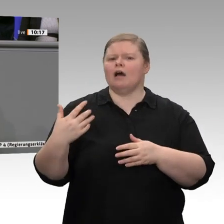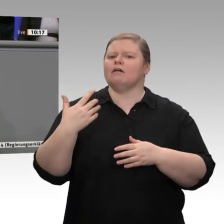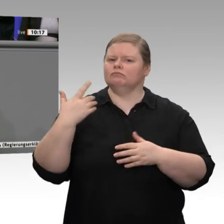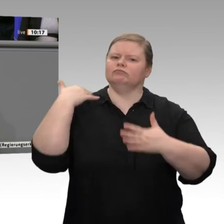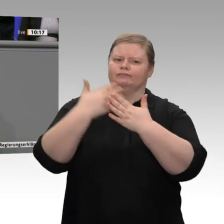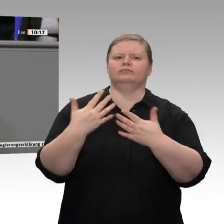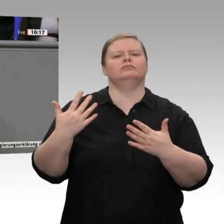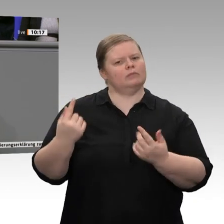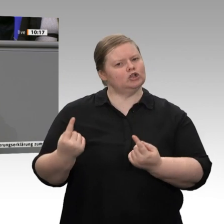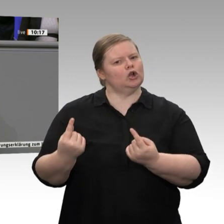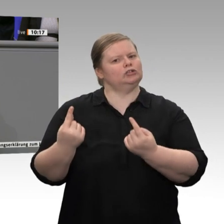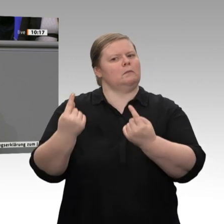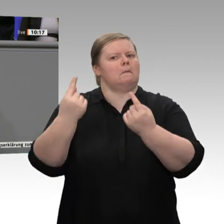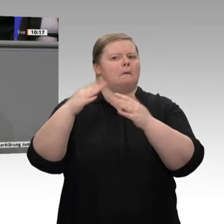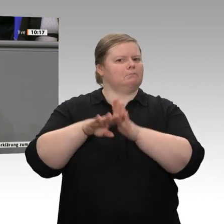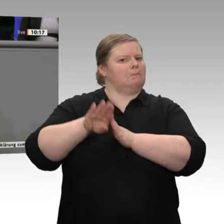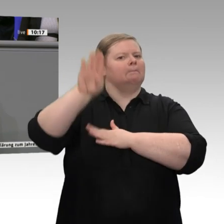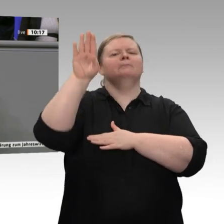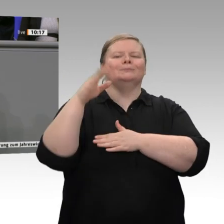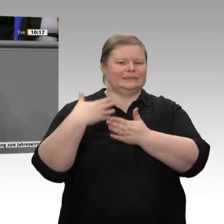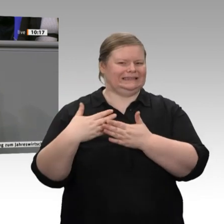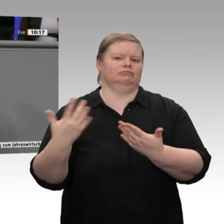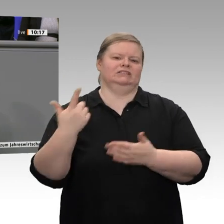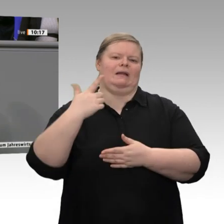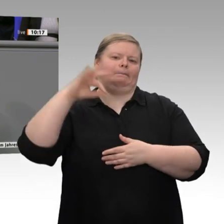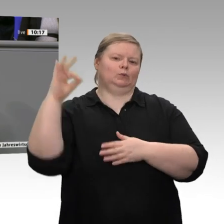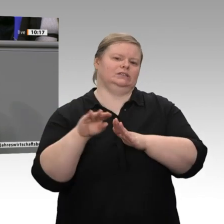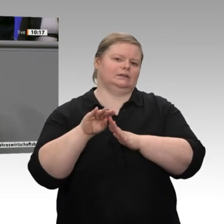40 Milliarden Euro, und sie werden weiter steigen. All das sind Beiträge für Wachstum